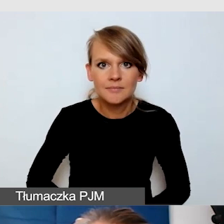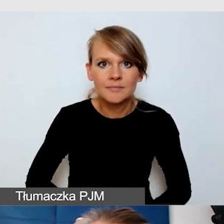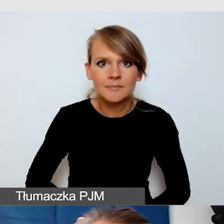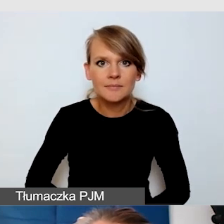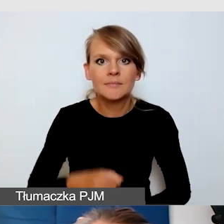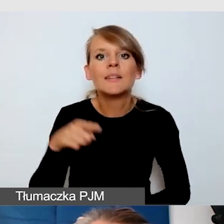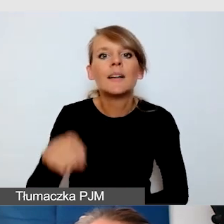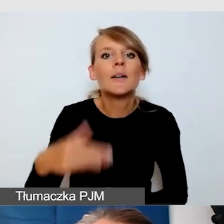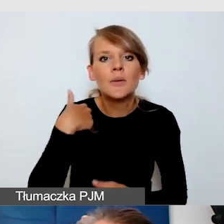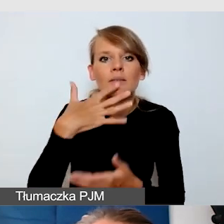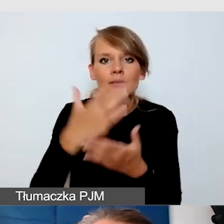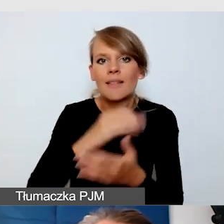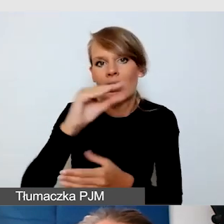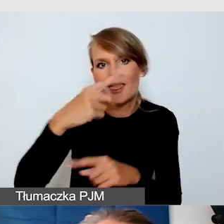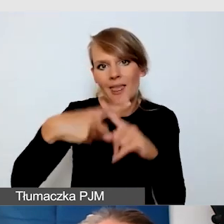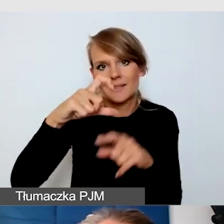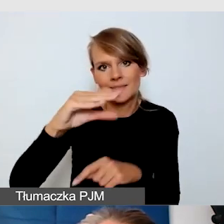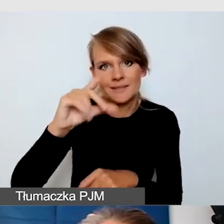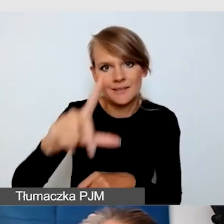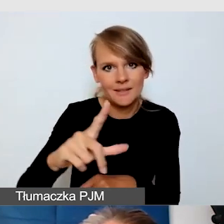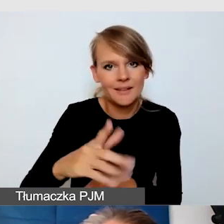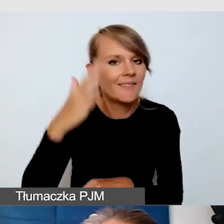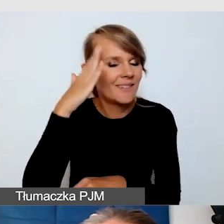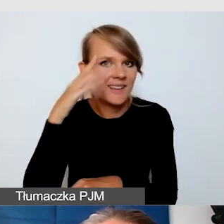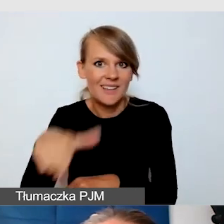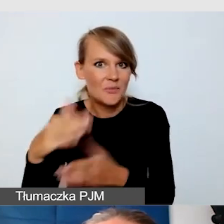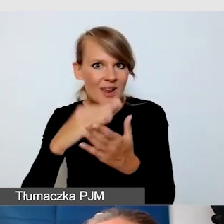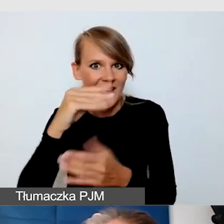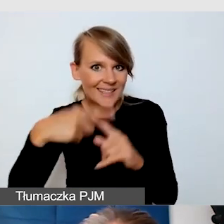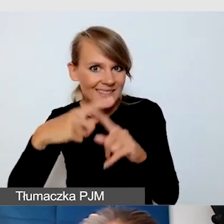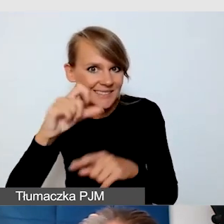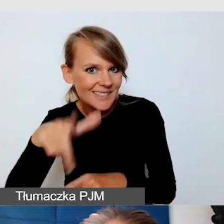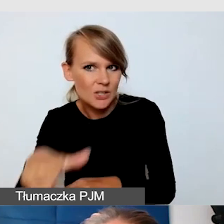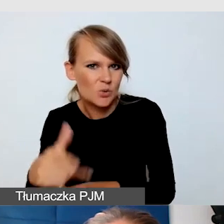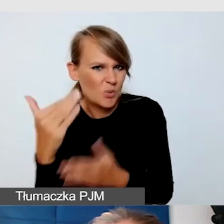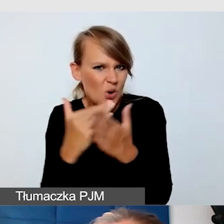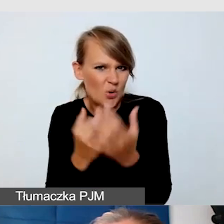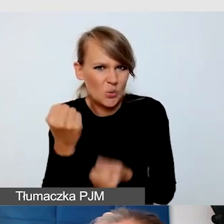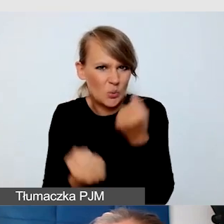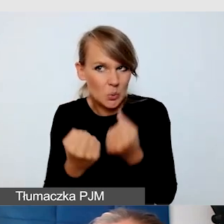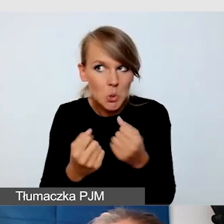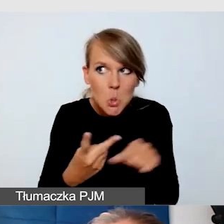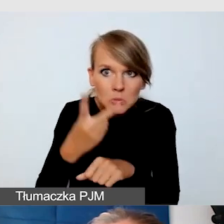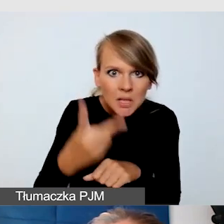Excel to jest trudny program do zwiększenia dostępności, ale możliwy. Wspólnie z osobą niewidomą,